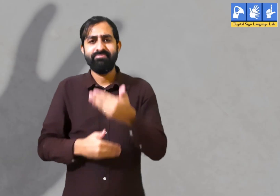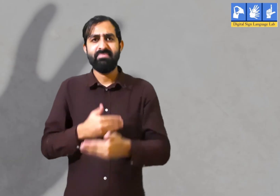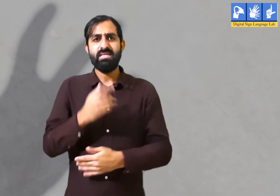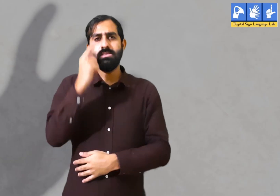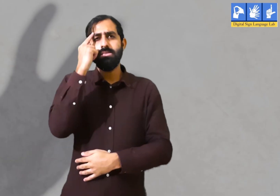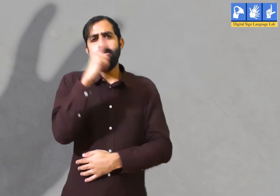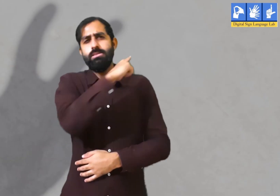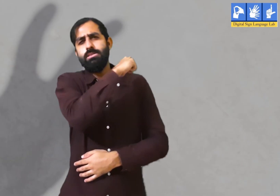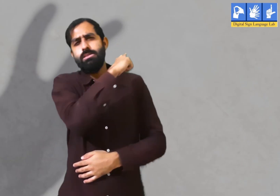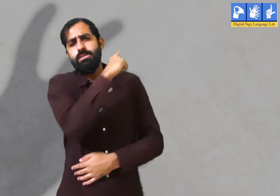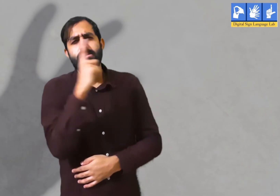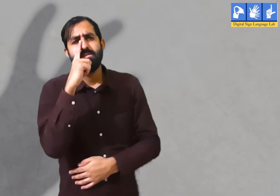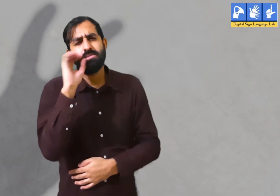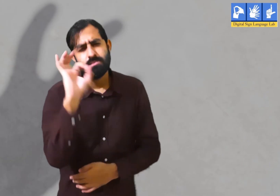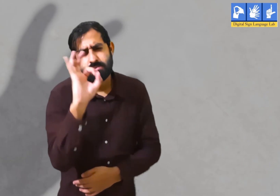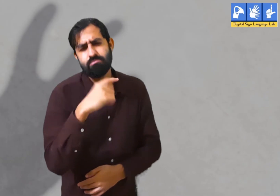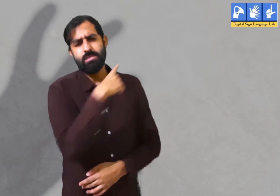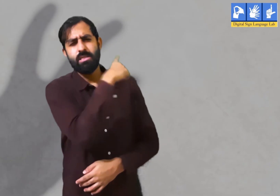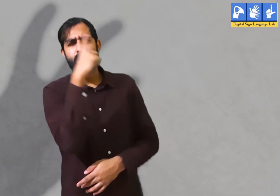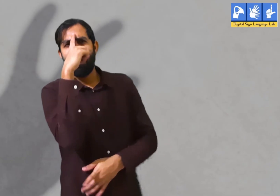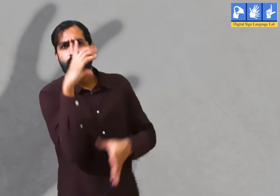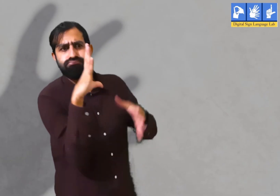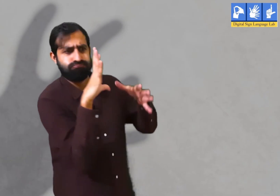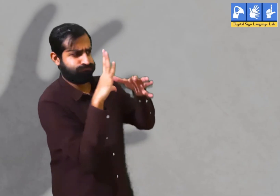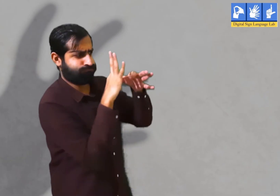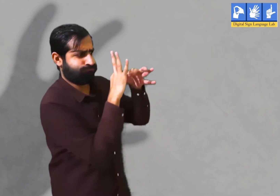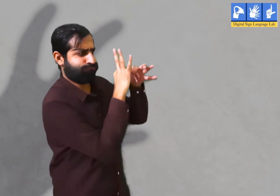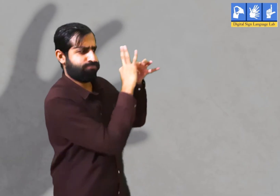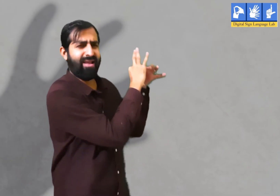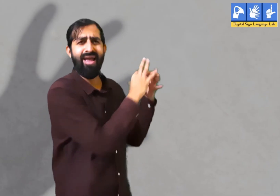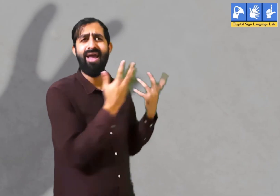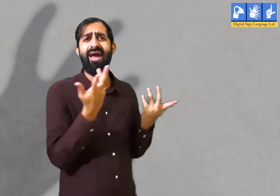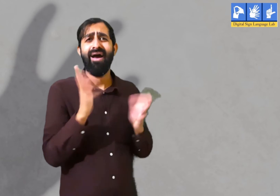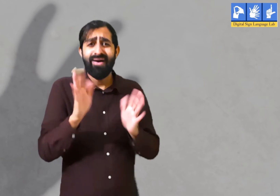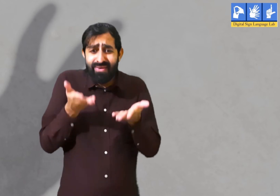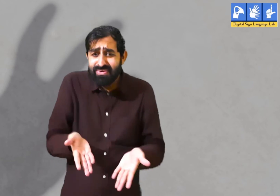पर दूर होने के बाद भी वह हर वक़्त अपने प्रेमी के खयालो में ही खोये रहते हैं और उन्हीं की बातें करते हैं।